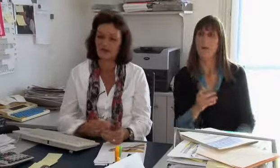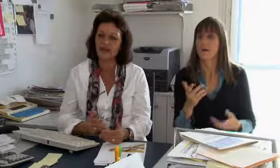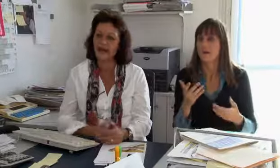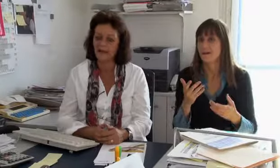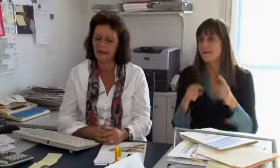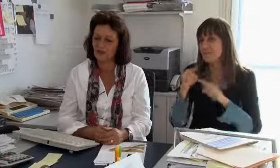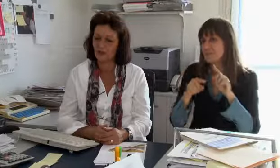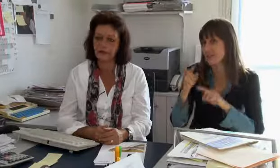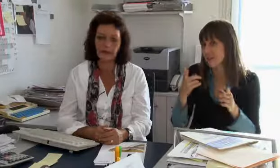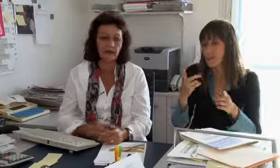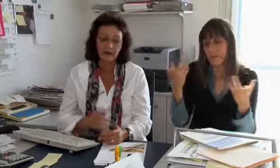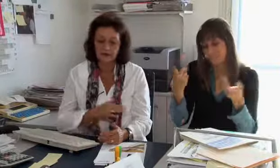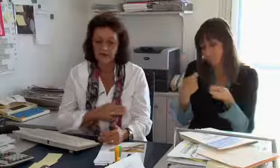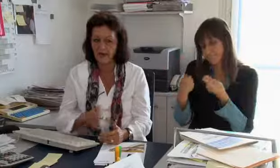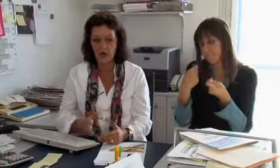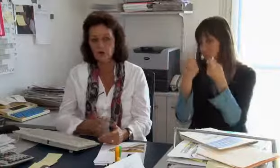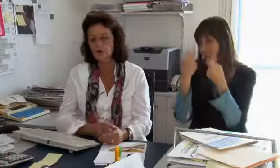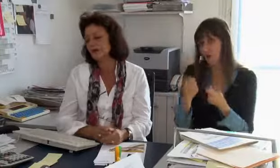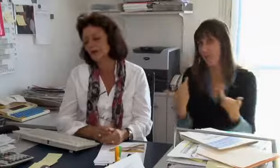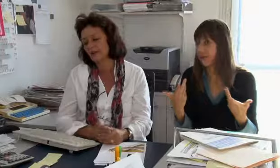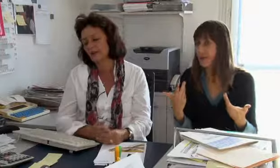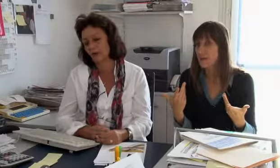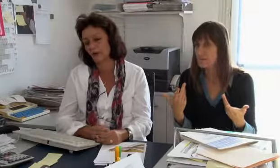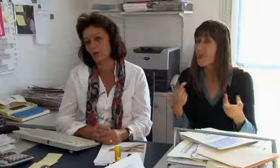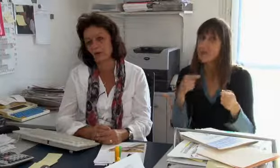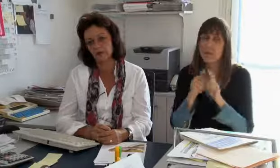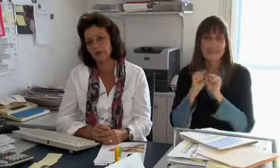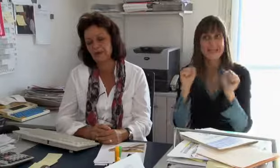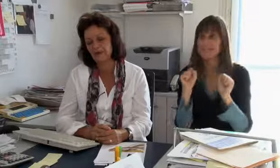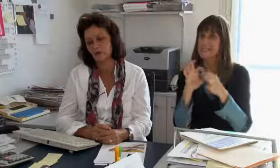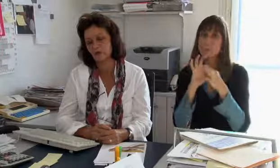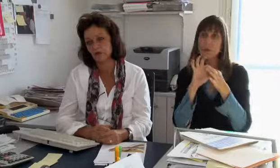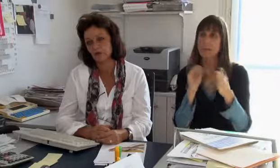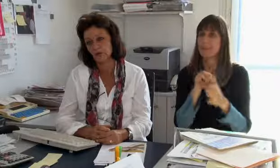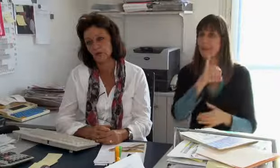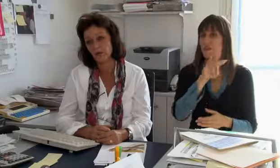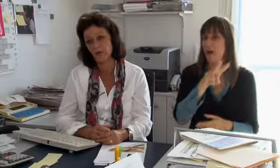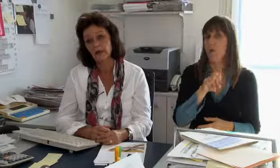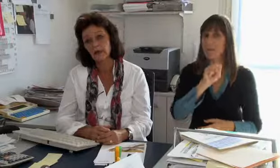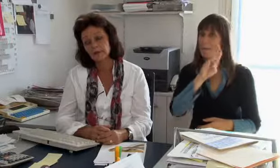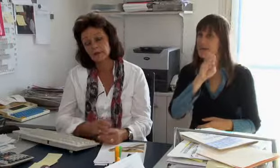will möglichst wenig bezahlen, wie das immer so ist. Aber das ist rein wirtschaftlich, das hat gar nichts